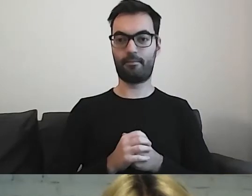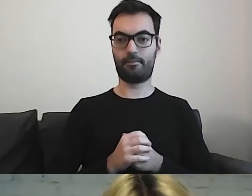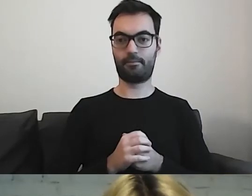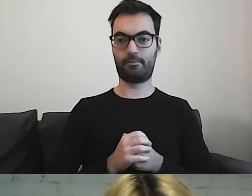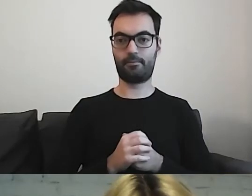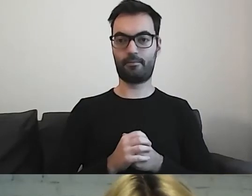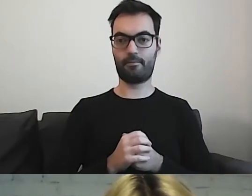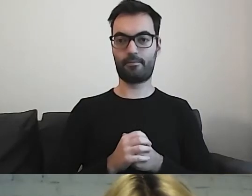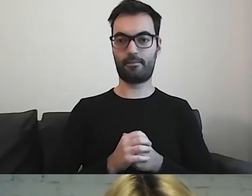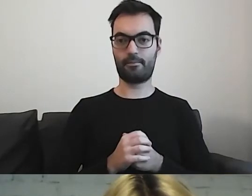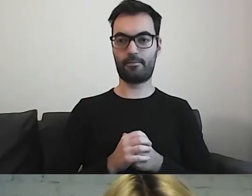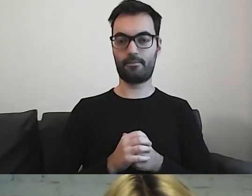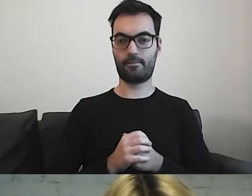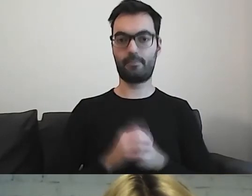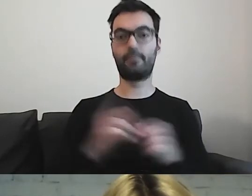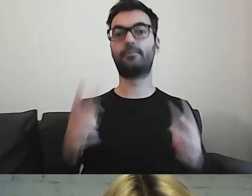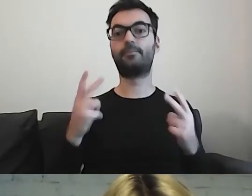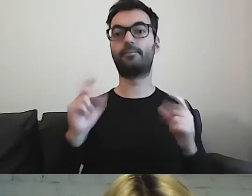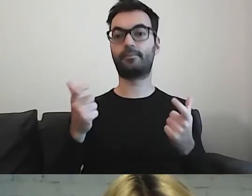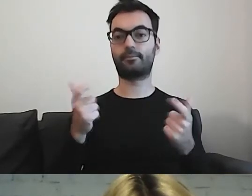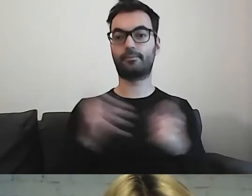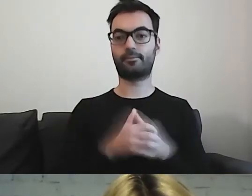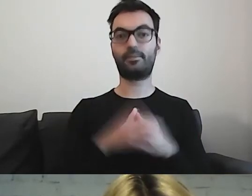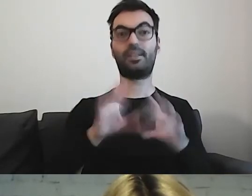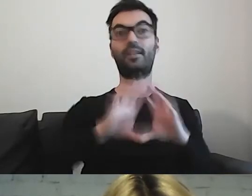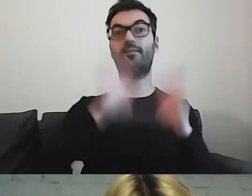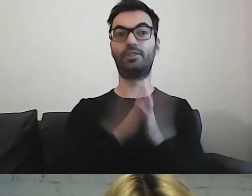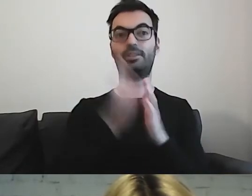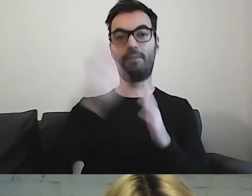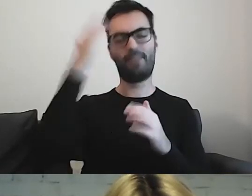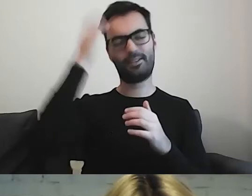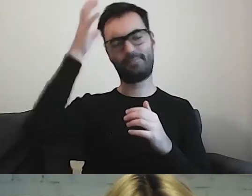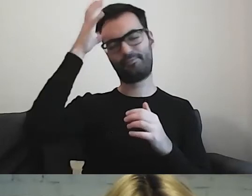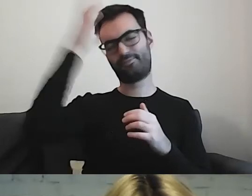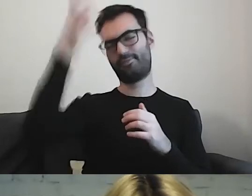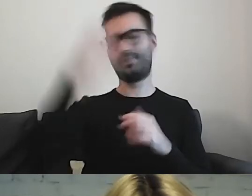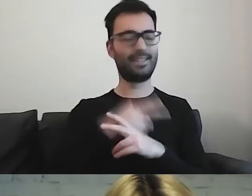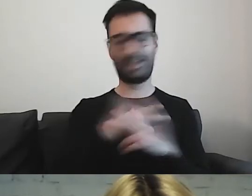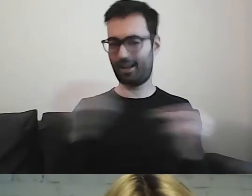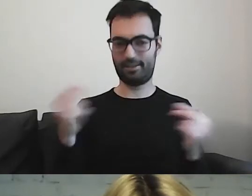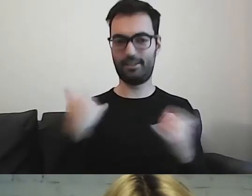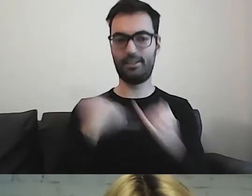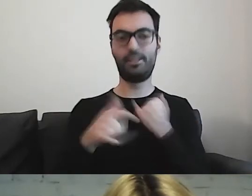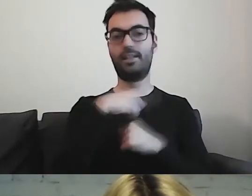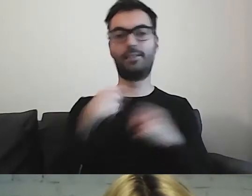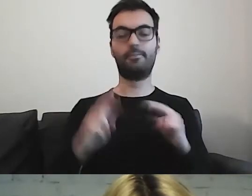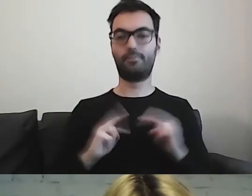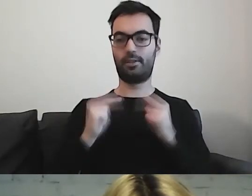Przede wszystkim nie każdy ma wiedzę na dany temat. Nie jest ekspertem. Jeżeli chcemy przekazać jakąś informację,